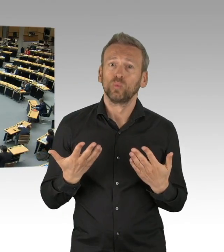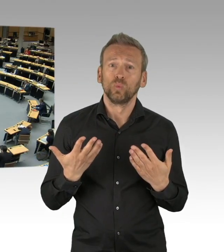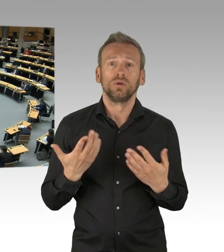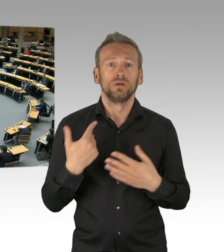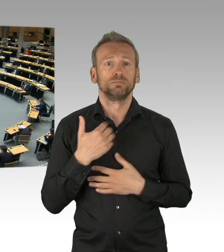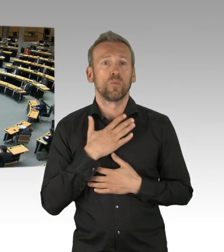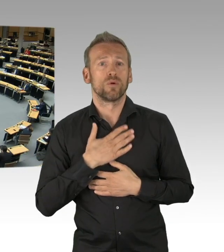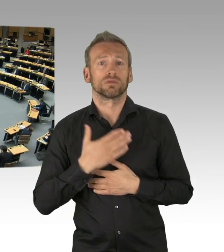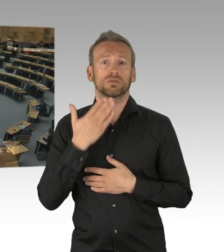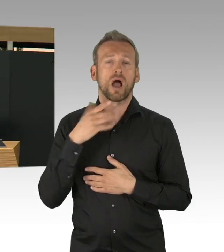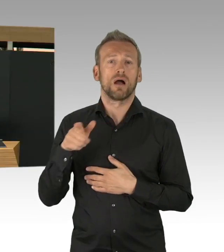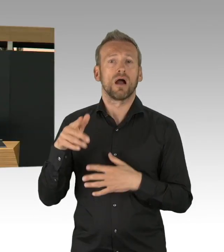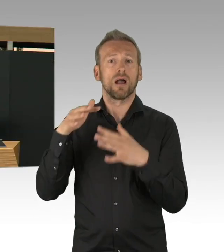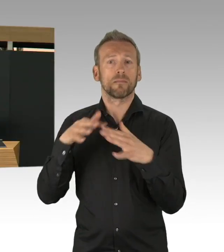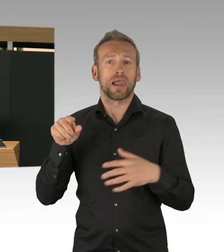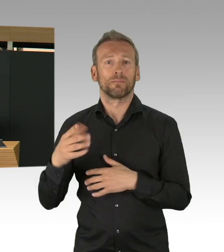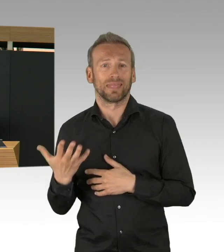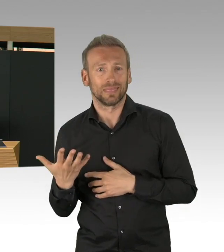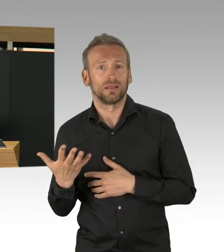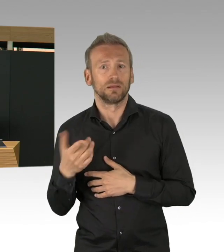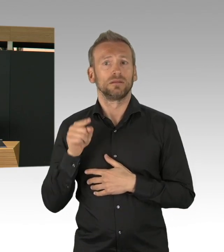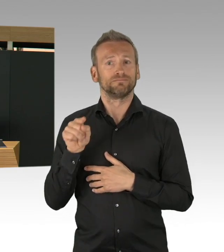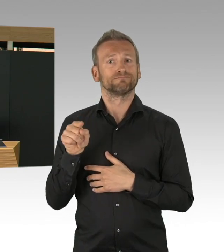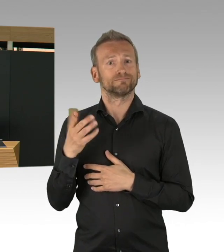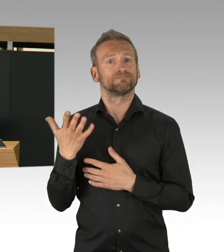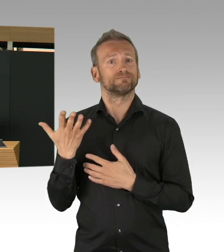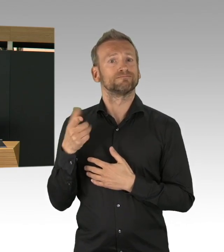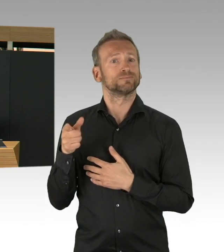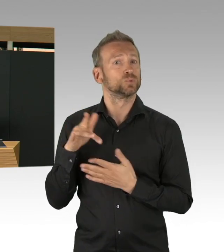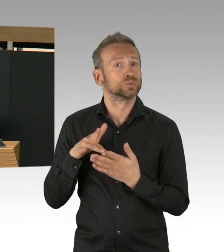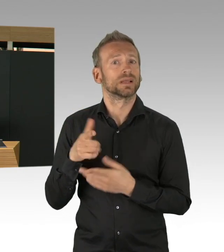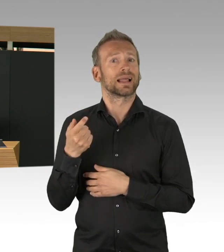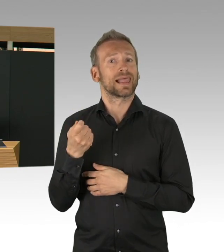Ich erlebe in diesen Tagen aber auch ein ganz kooperatives Miteinander im gesamten Gesundheitswesen.